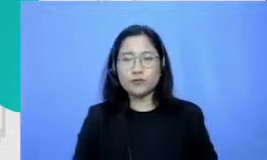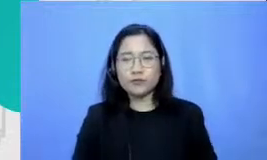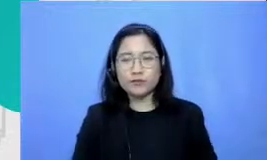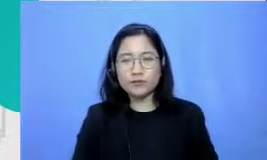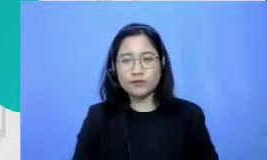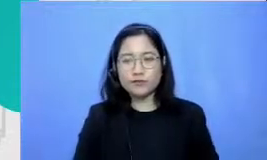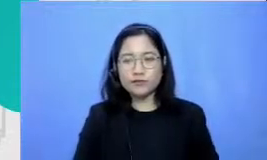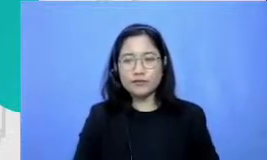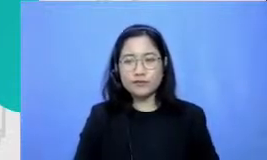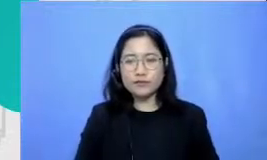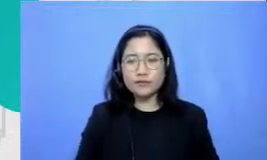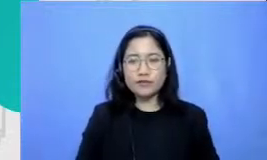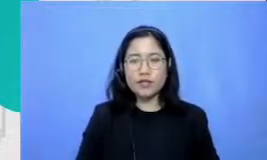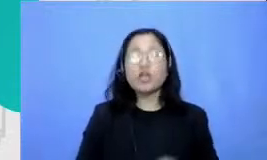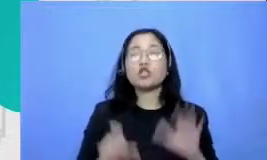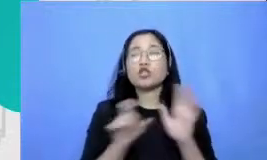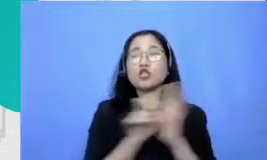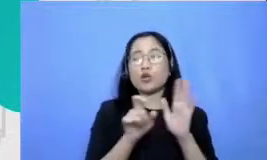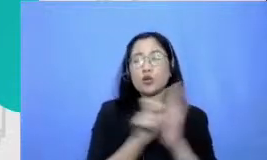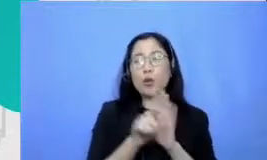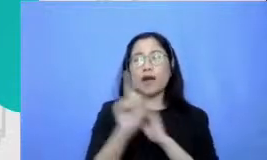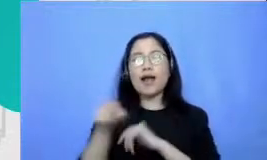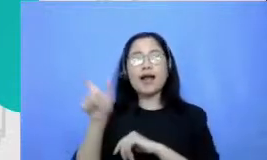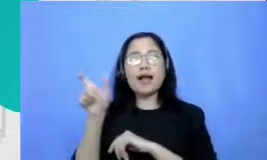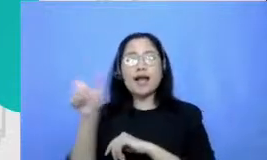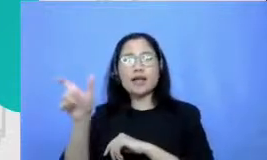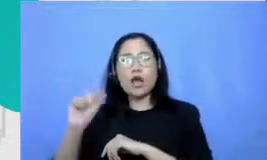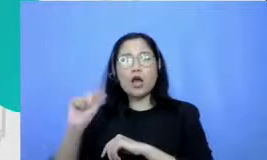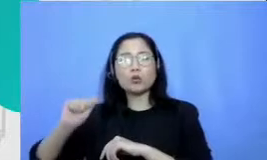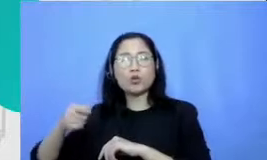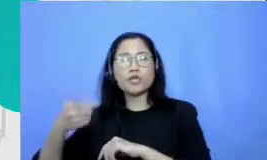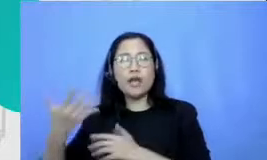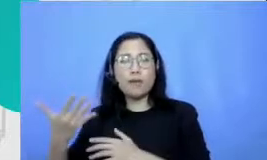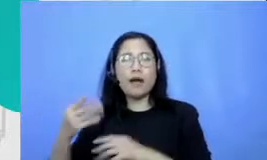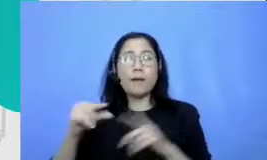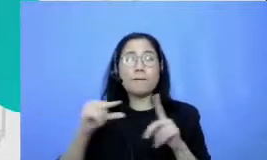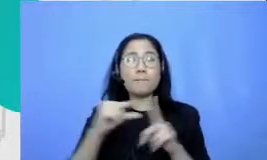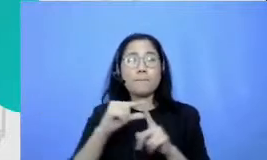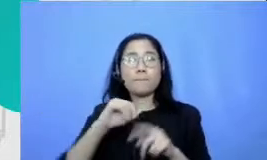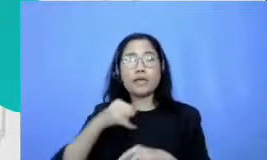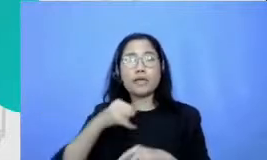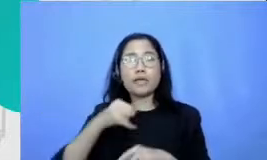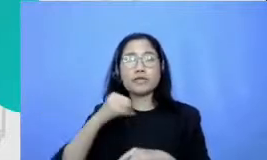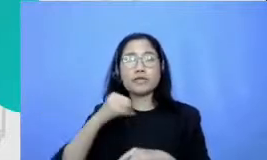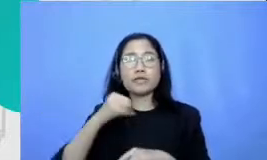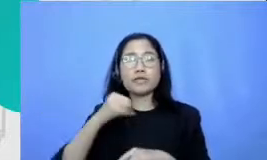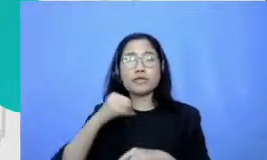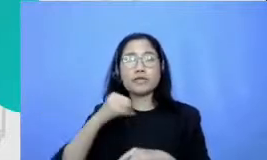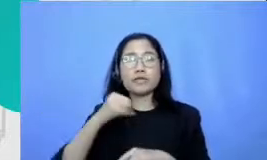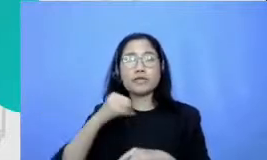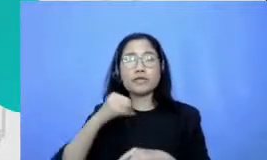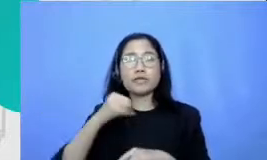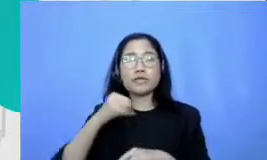keyboard misalnya babej HP gadget yang efektif student Centered learning bapak dan ibu akan